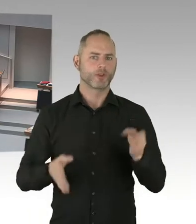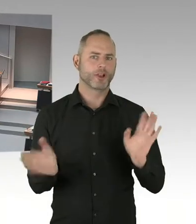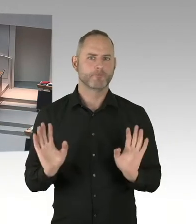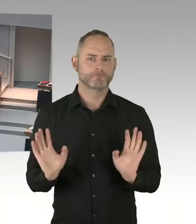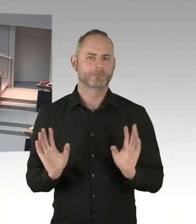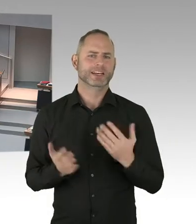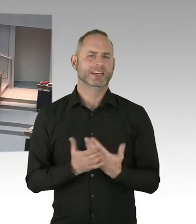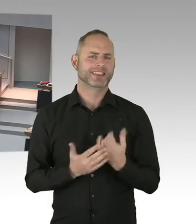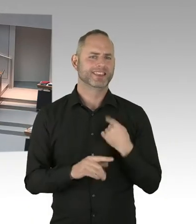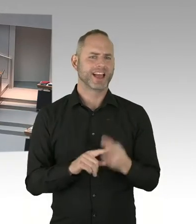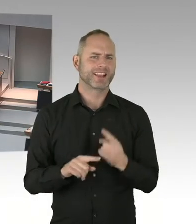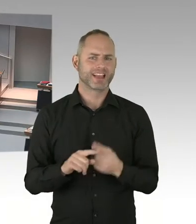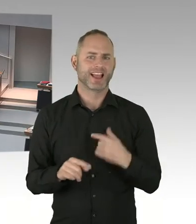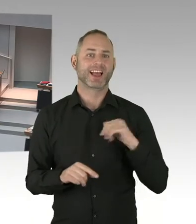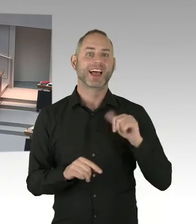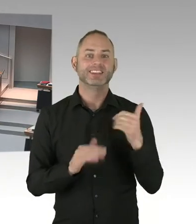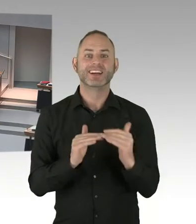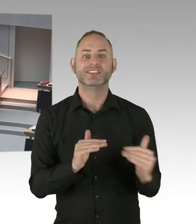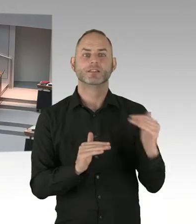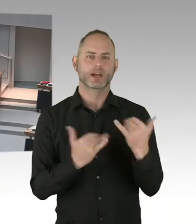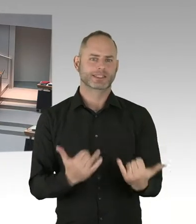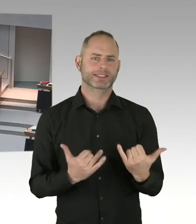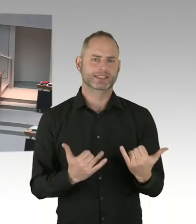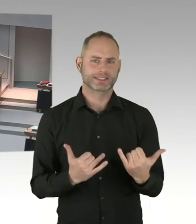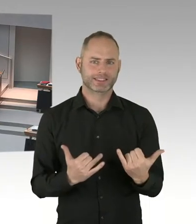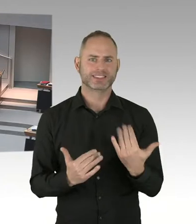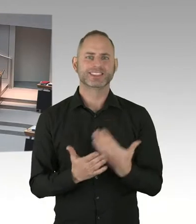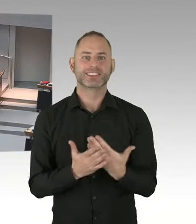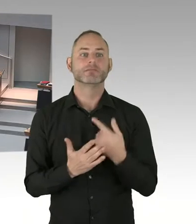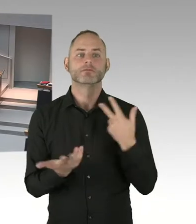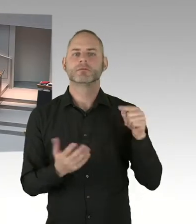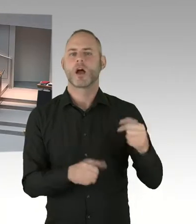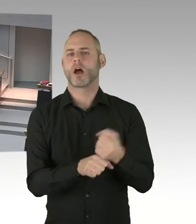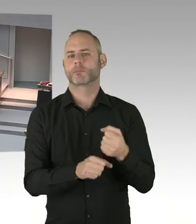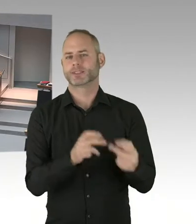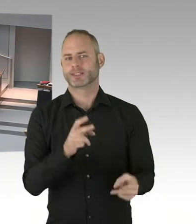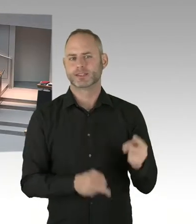(Sprecherwechsel) Was hält der Senat dann von der Aussage der Rechtsanwältin, die die Bildungsverwaltung in diesem Fall vor Gericht vertritt,